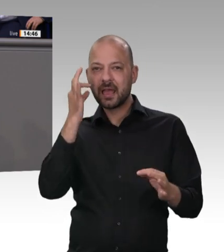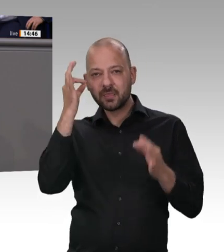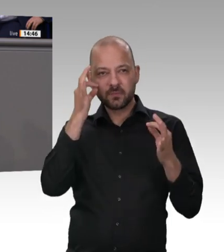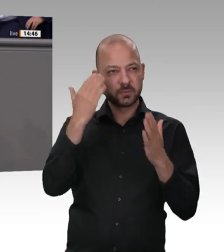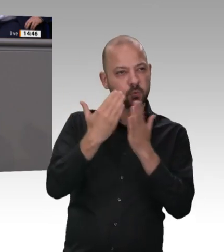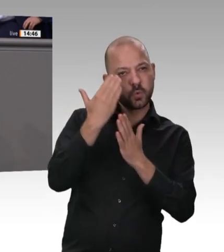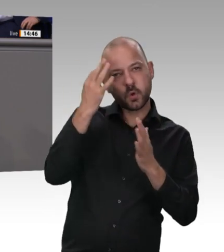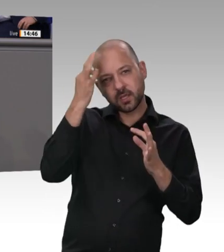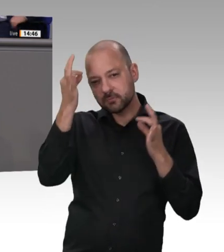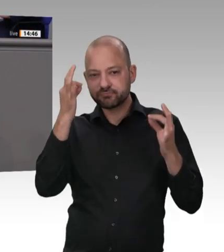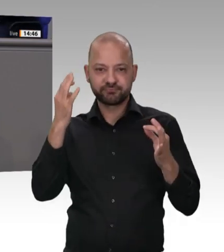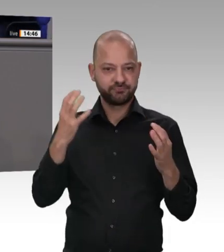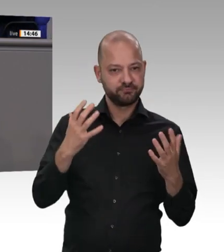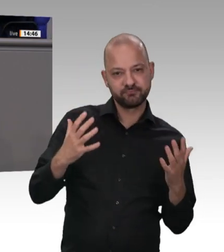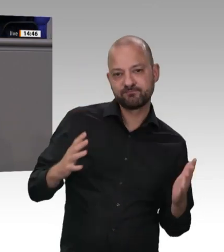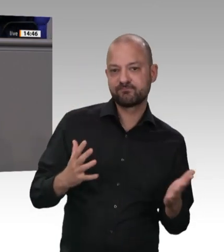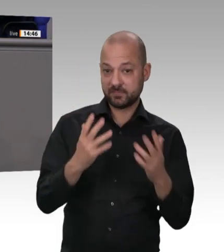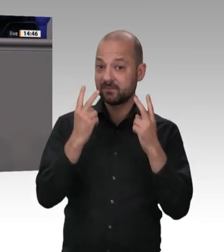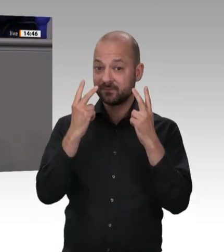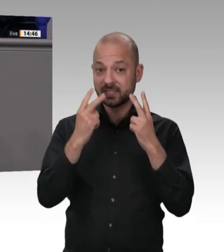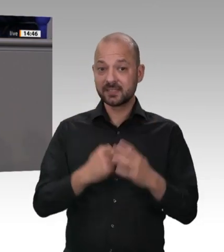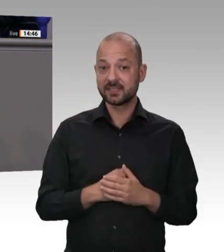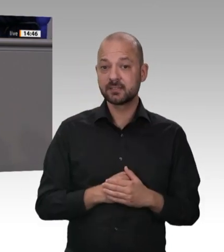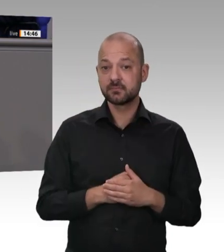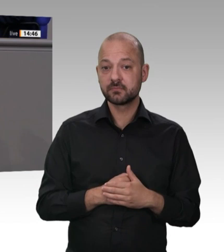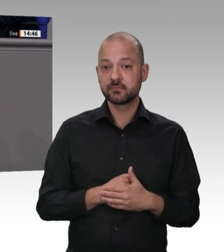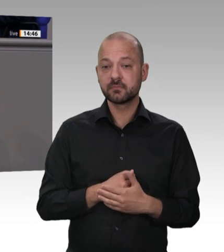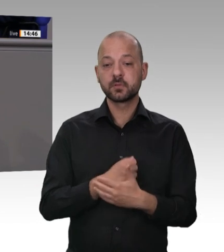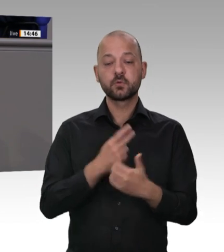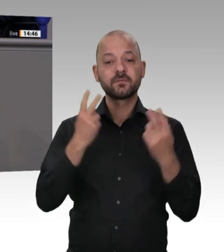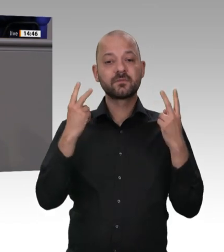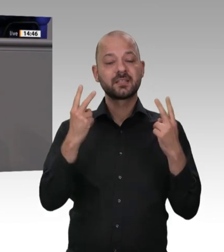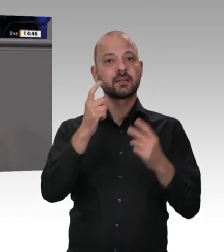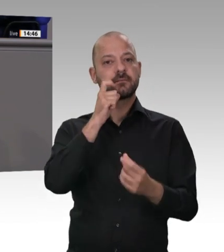Konsorten Menschen behandelt werden und wurden, ist nicht nur verachtenswert, sondern